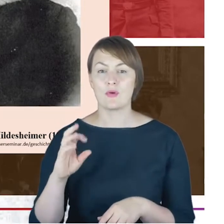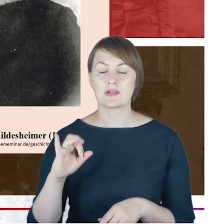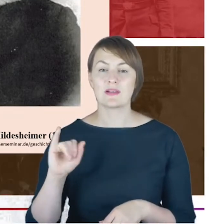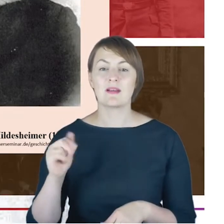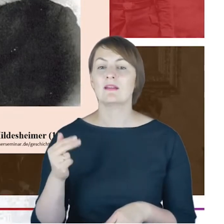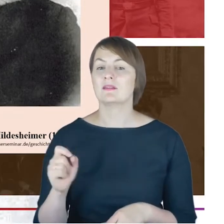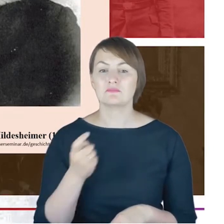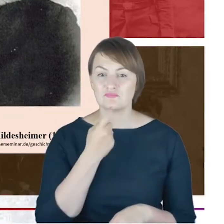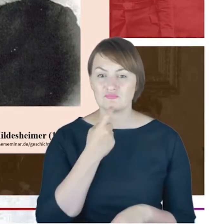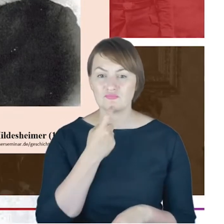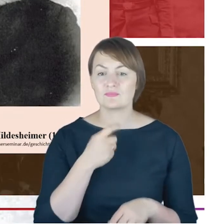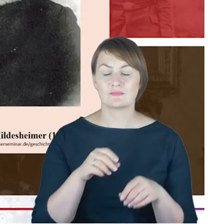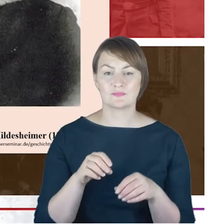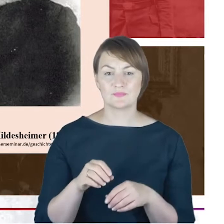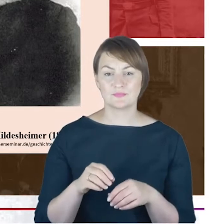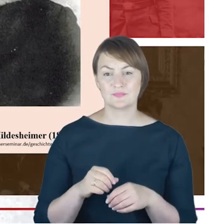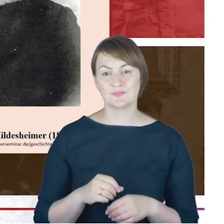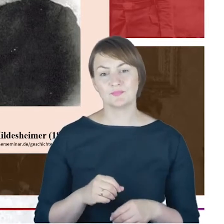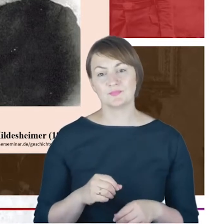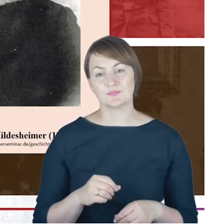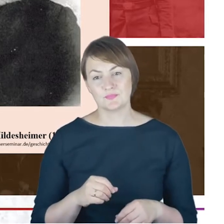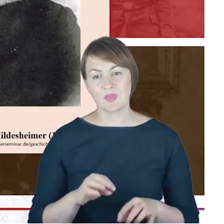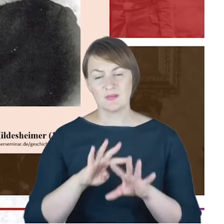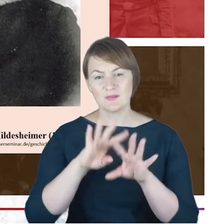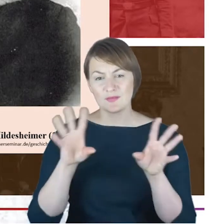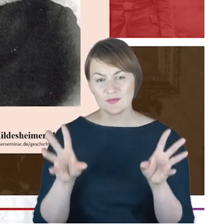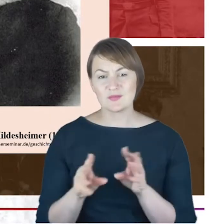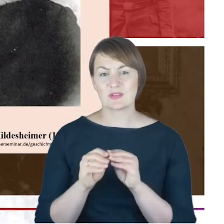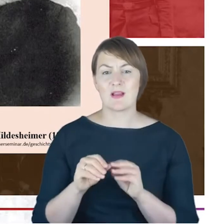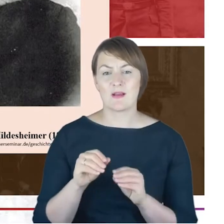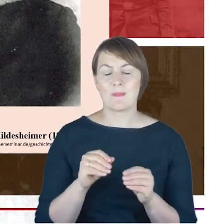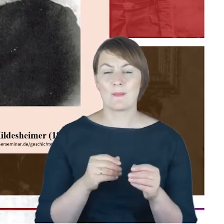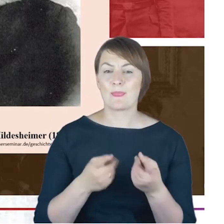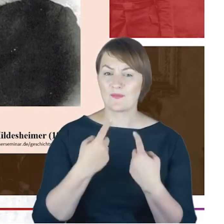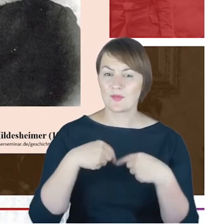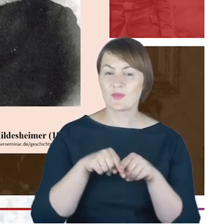sylwetkę rabina Cohna i wszystkie jego dokonania także w gminie katowickiej.